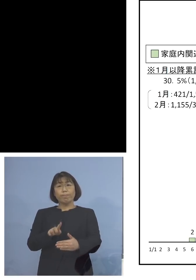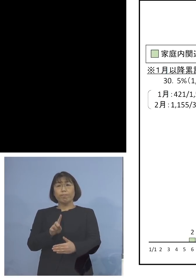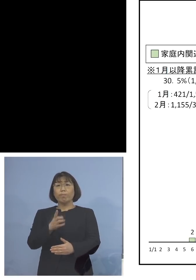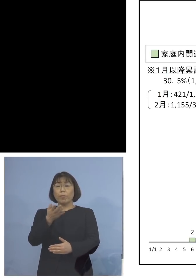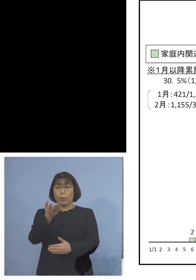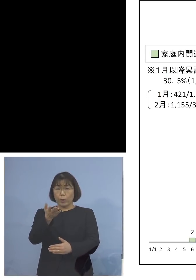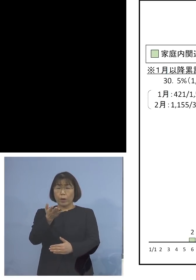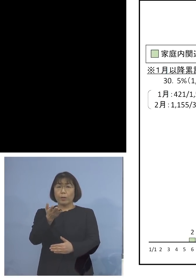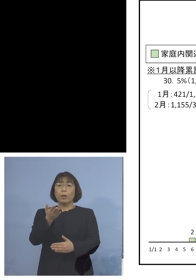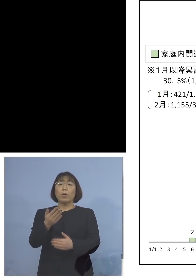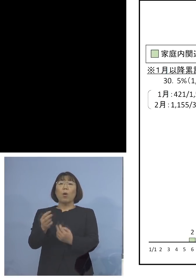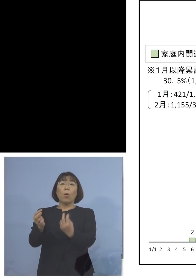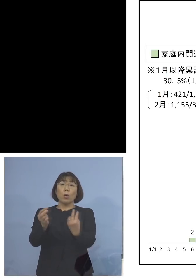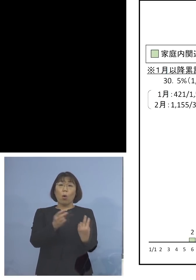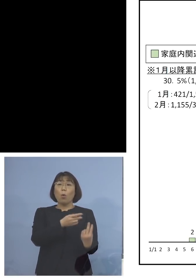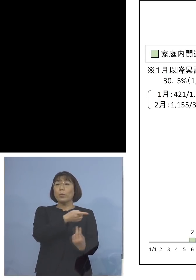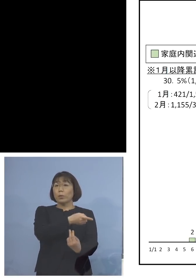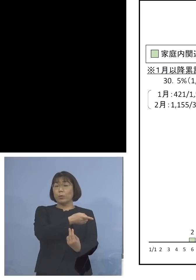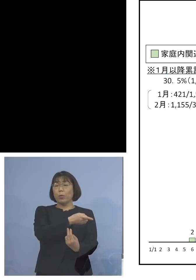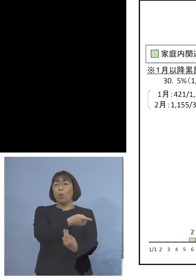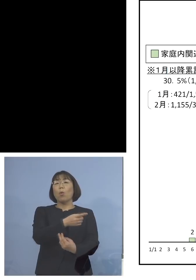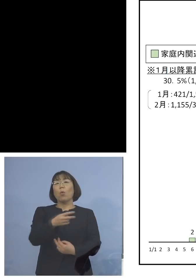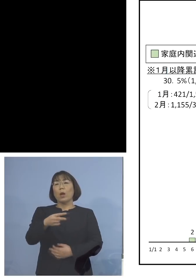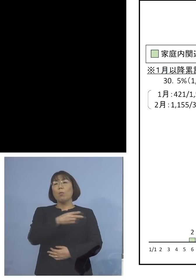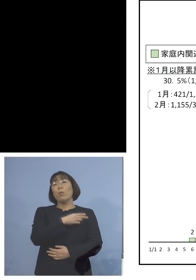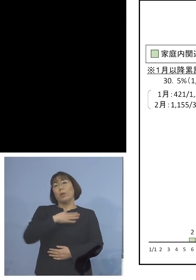これを見ていただくと こちらも一目瞭然ですね